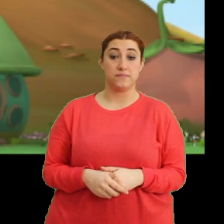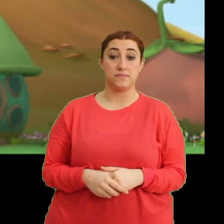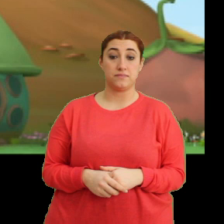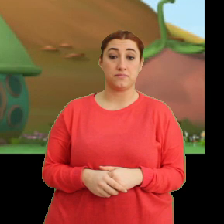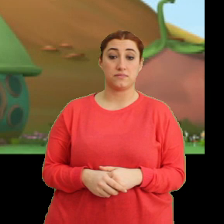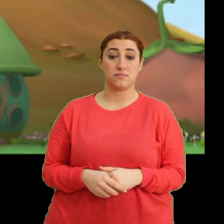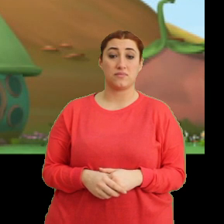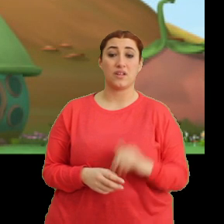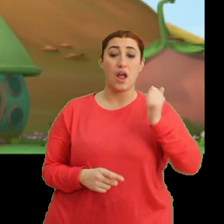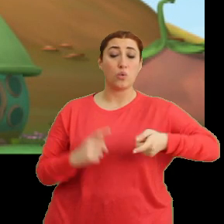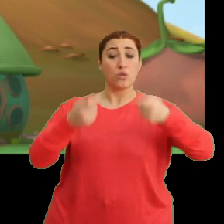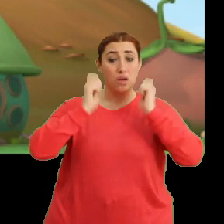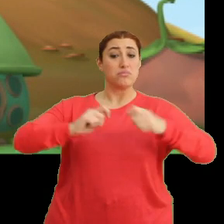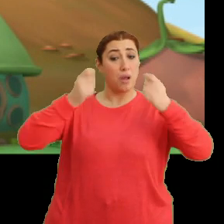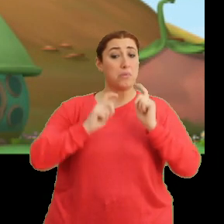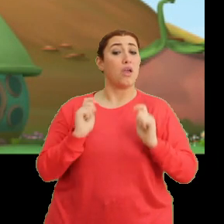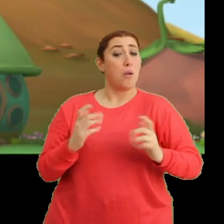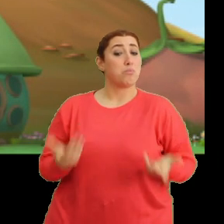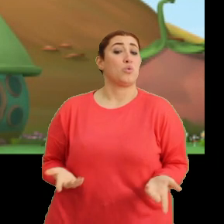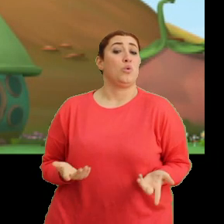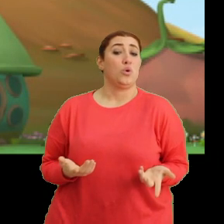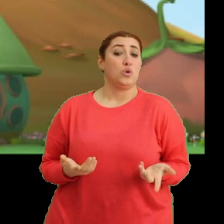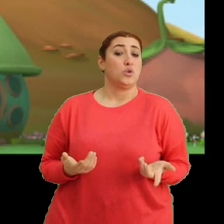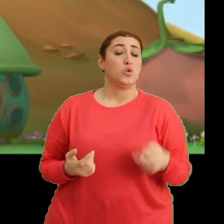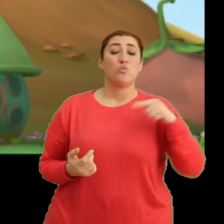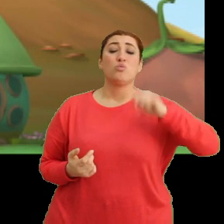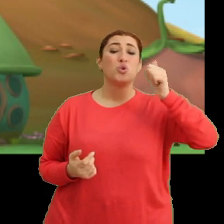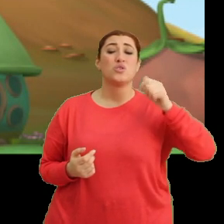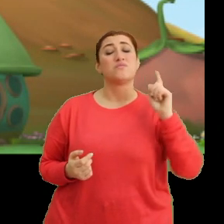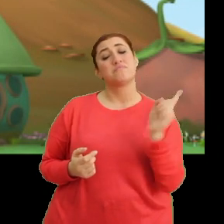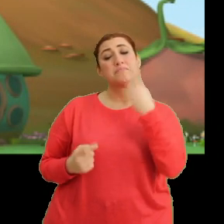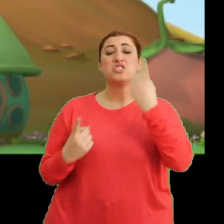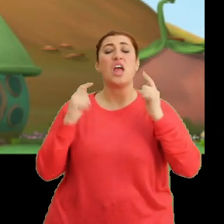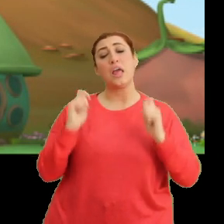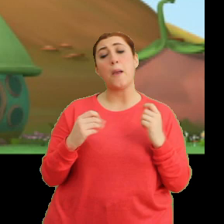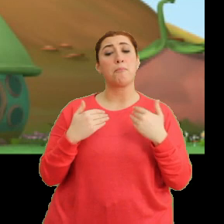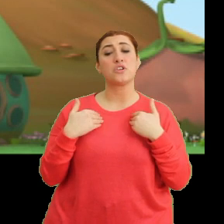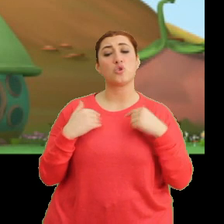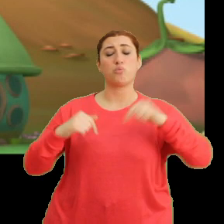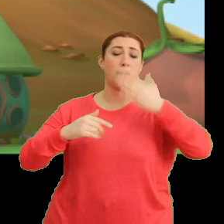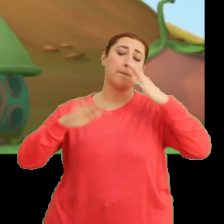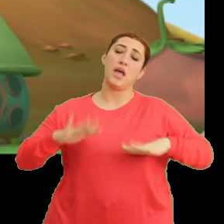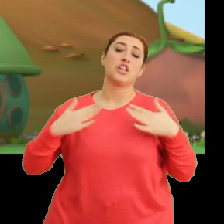Her gün yıkanıyoruz zaten. Bugün değişiklik yapıp... ...burada duracağım.